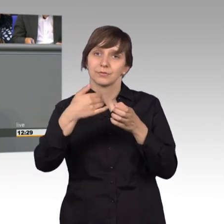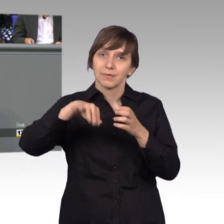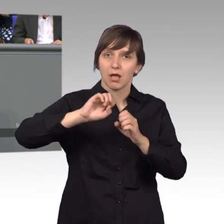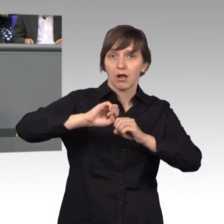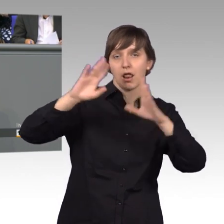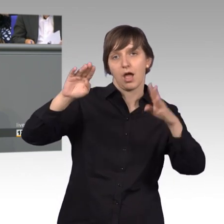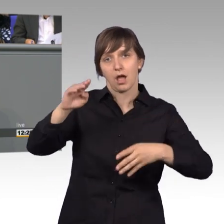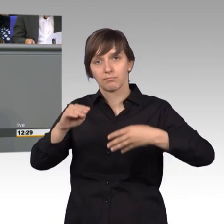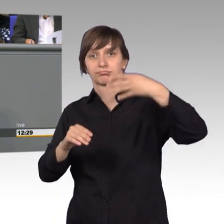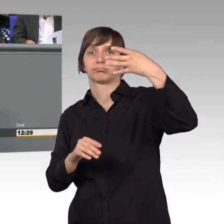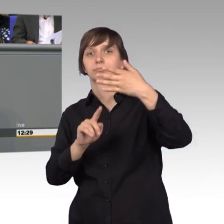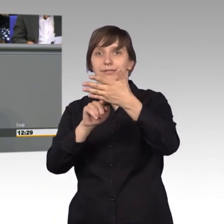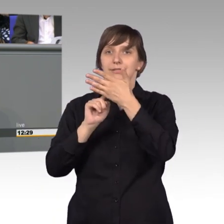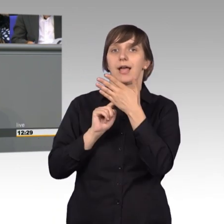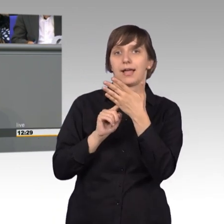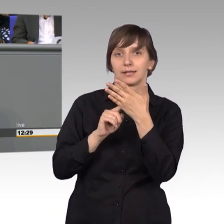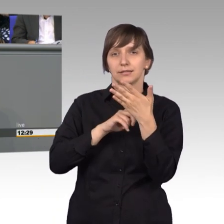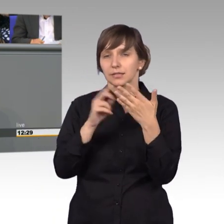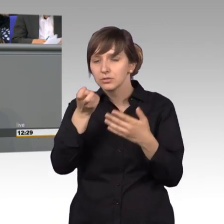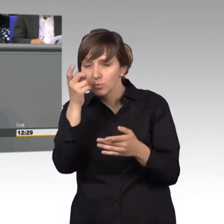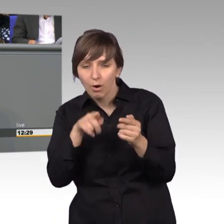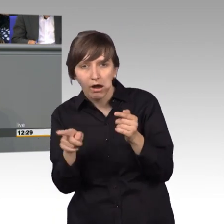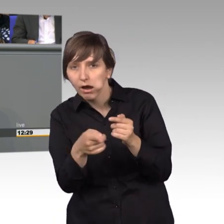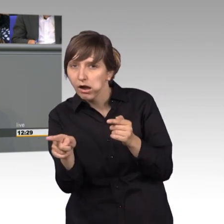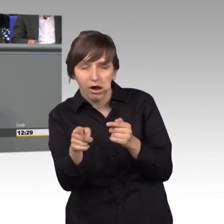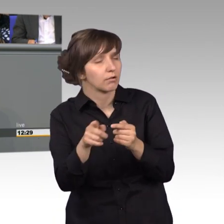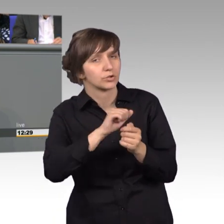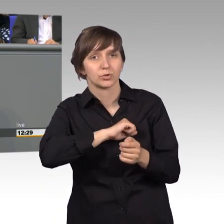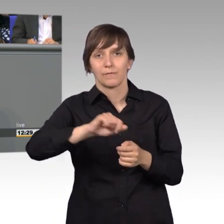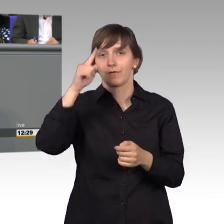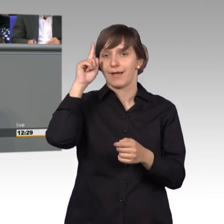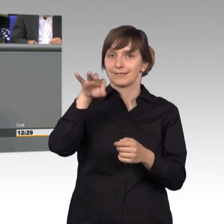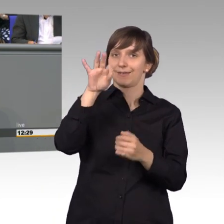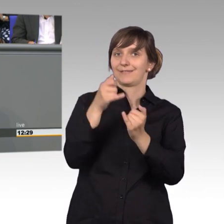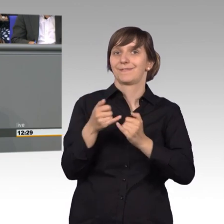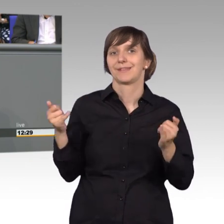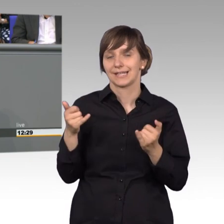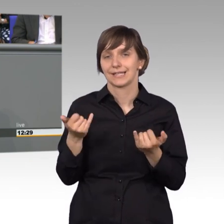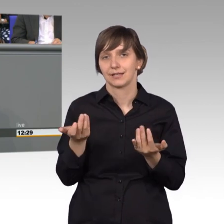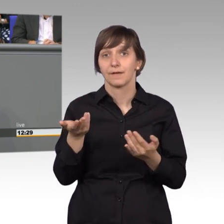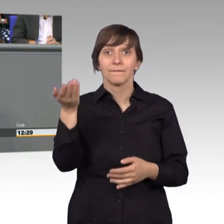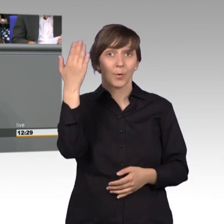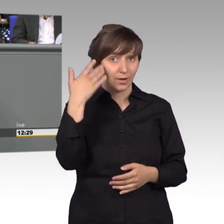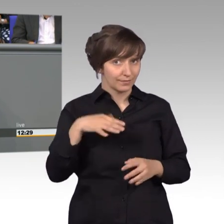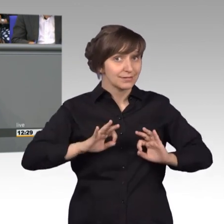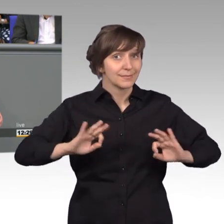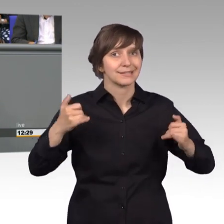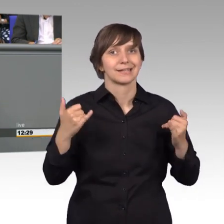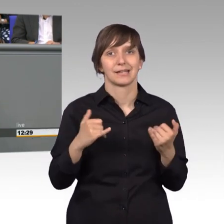zum Ausdruck kommt, damit man nicht suchen muss, sondern gleich weiß, wo man uns findet. Das war früher besser. Es wurde hier debattiert,